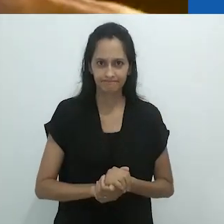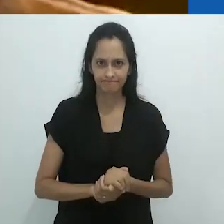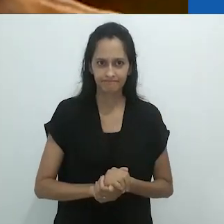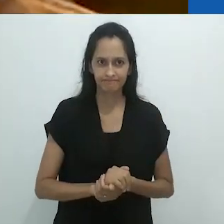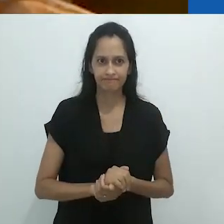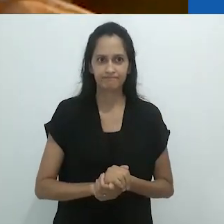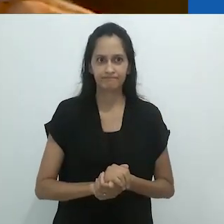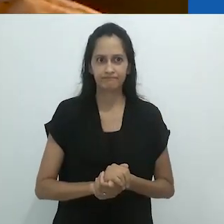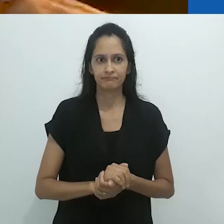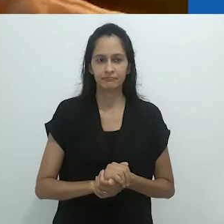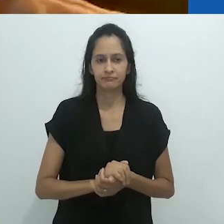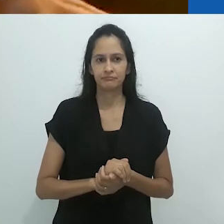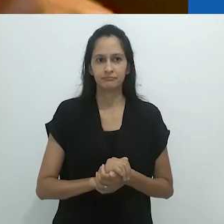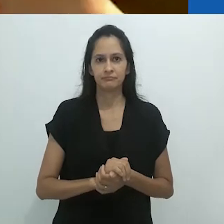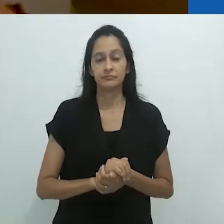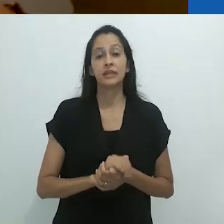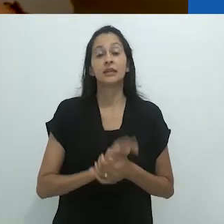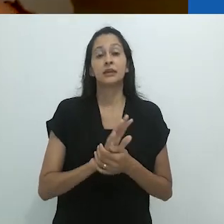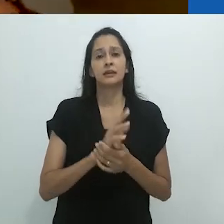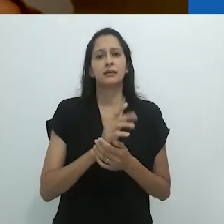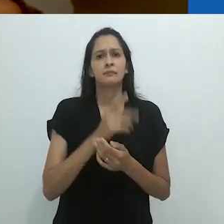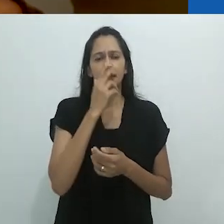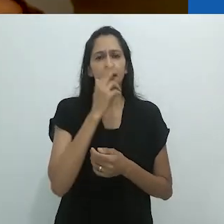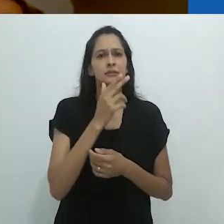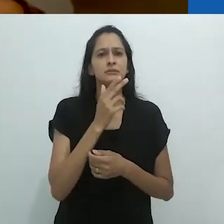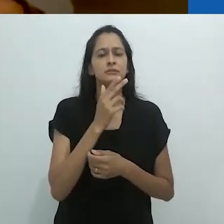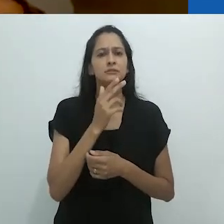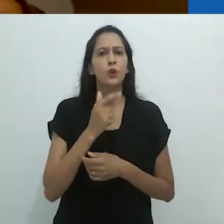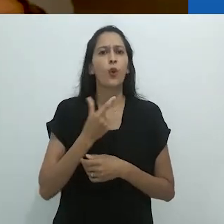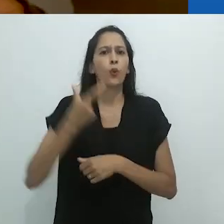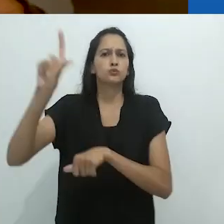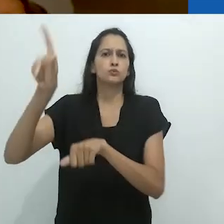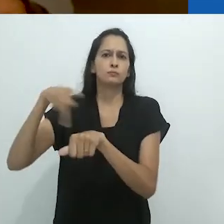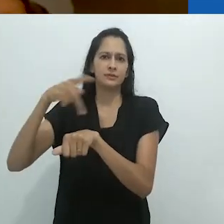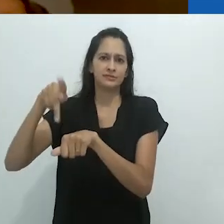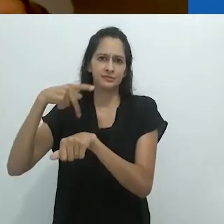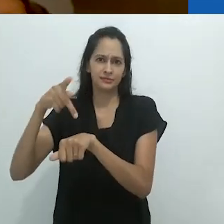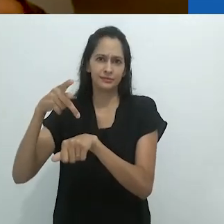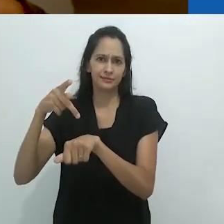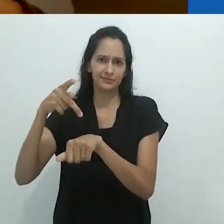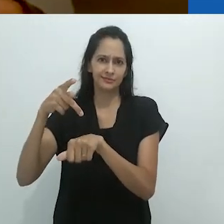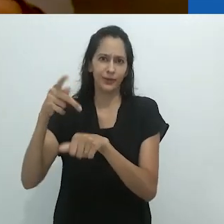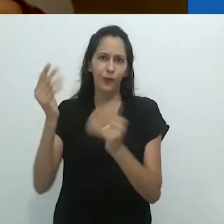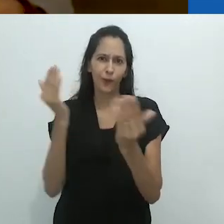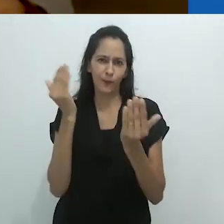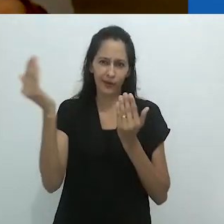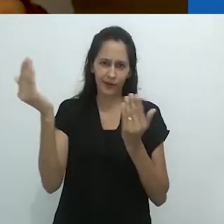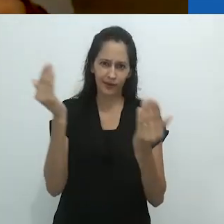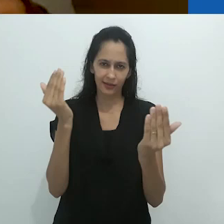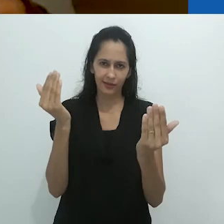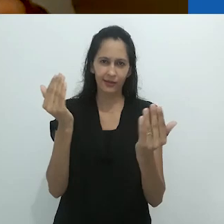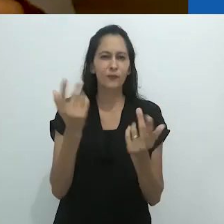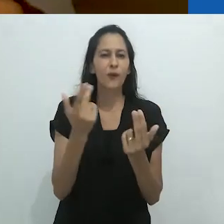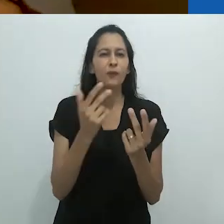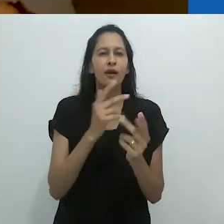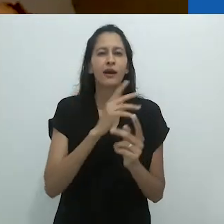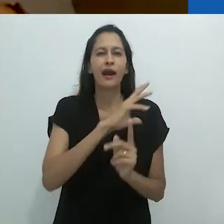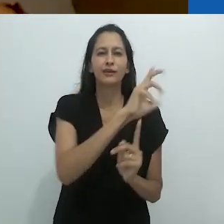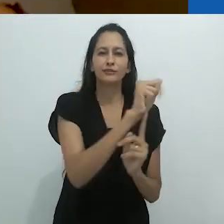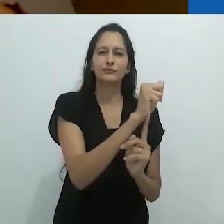é como uma cultura exótica, é uma cultura estrangeira.